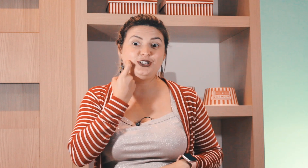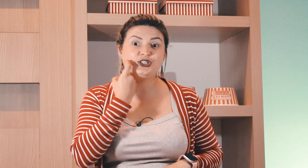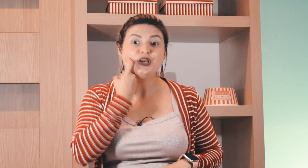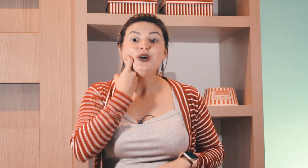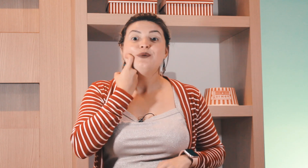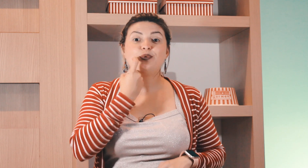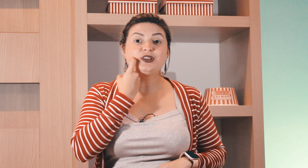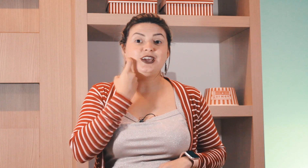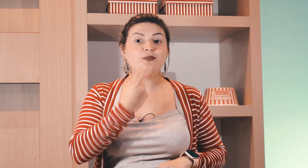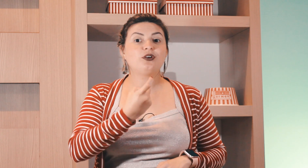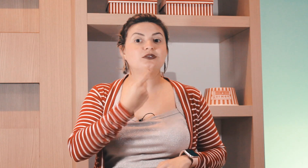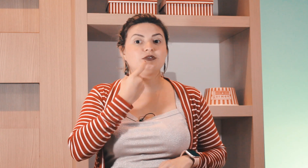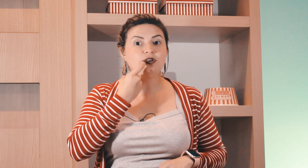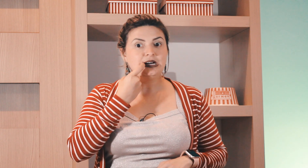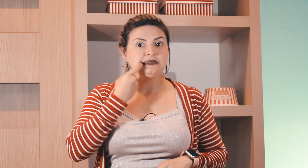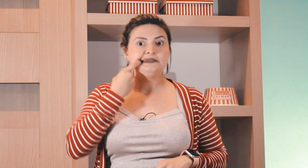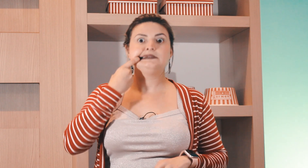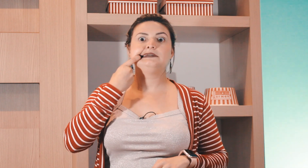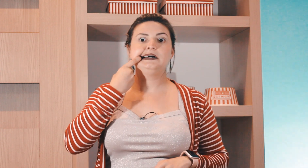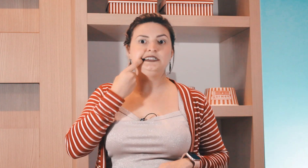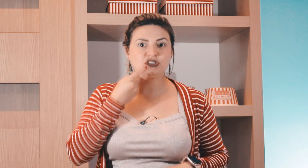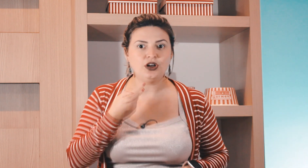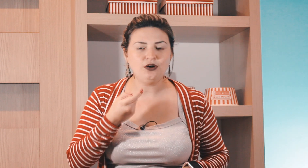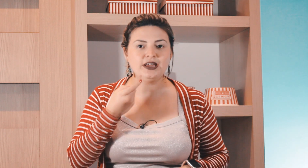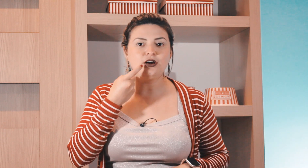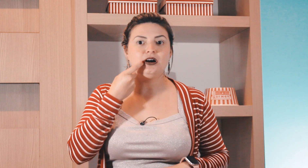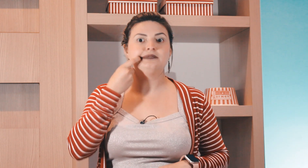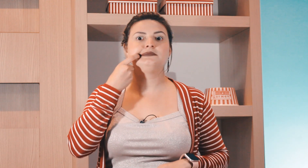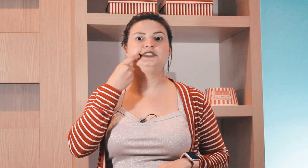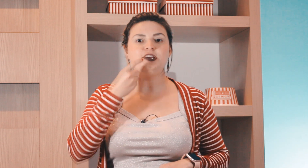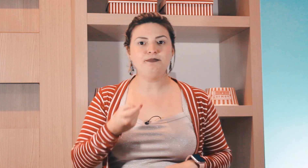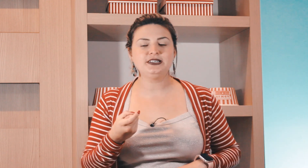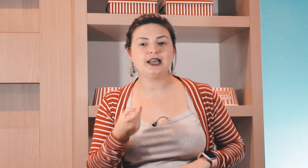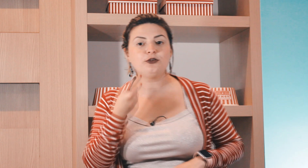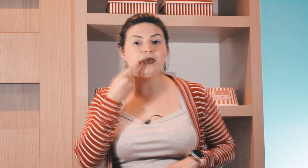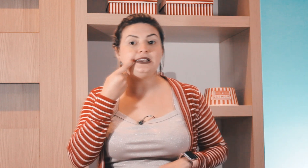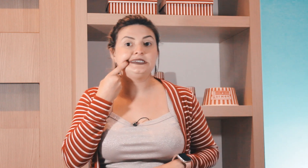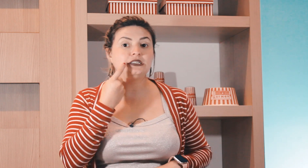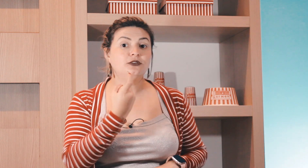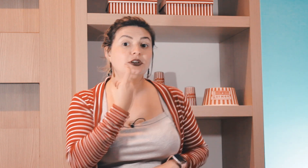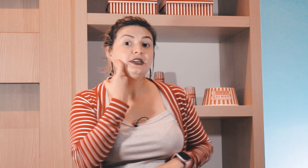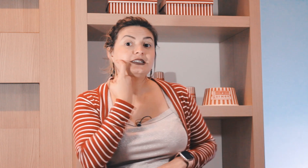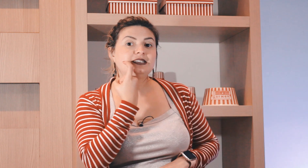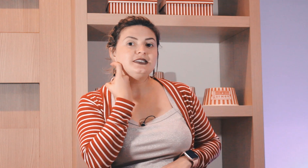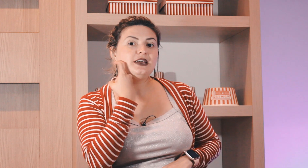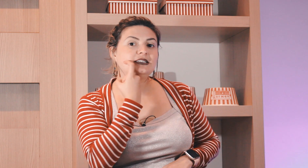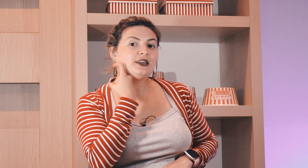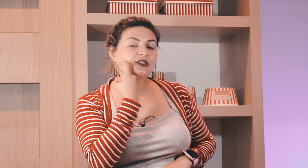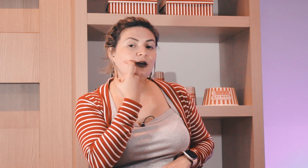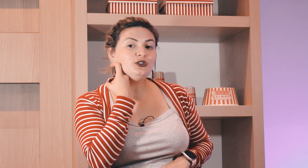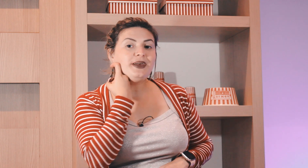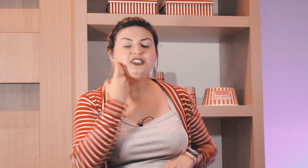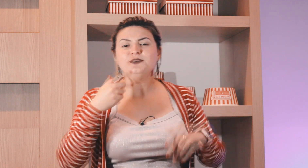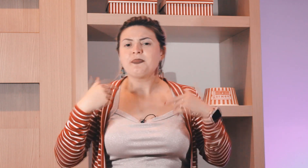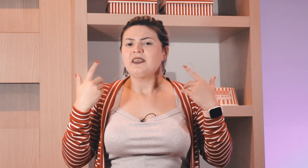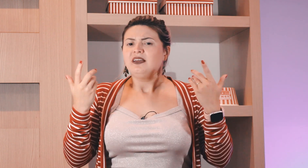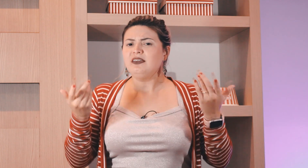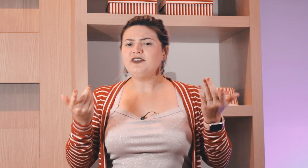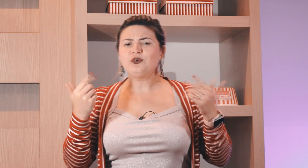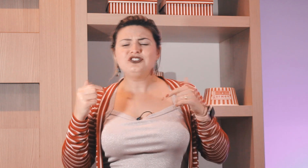de peixe, porque? por causa do anzol aí ó de pescar o peixe então esse aqui é o sinal de peixe e